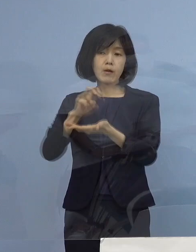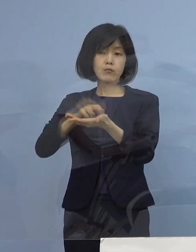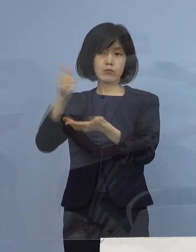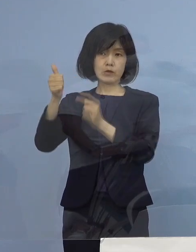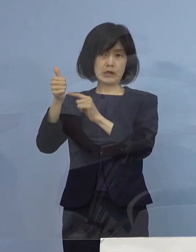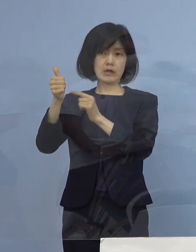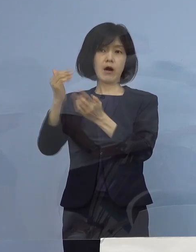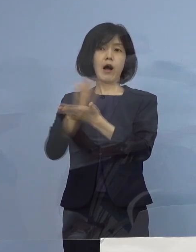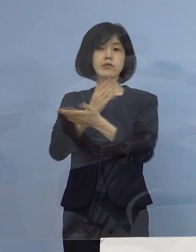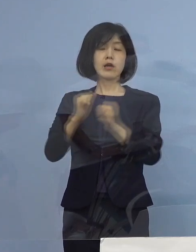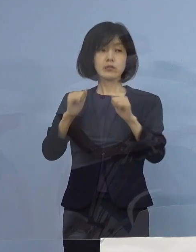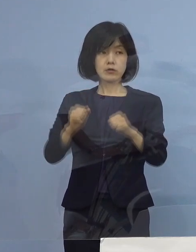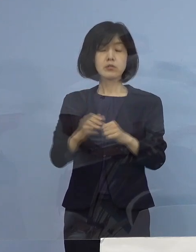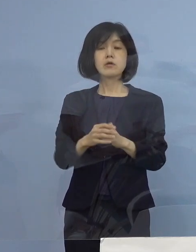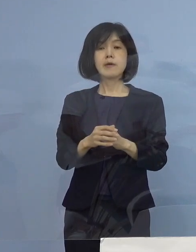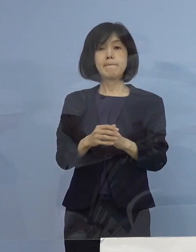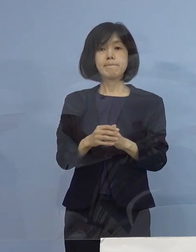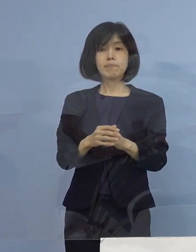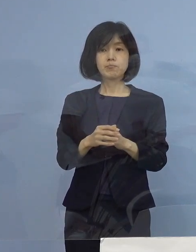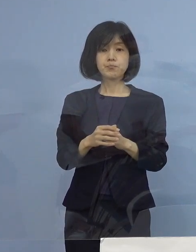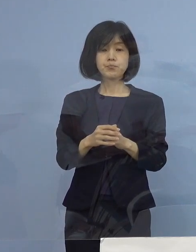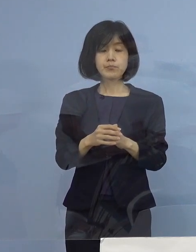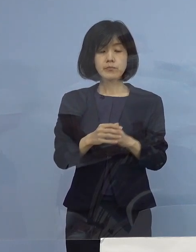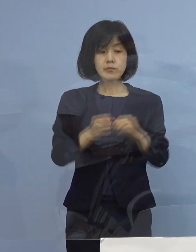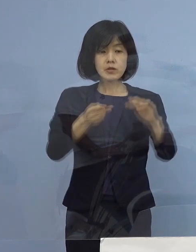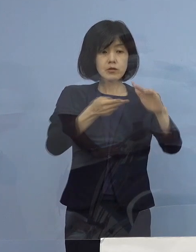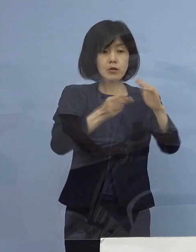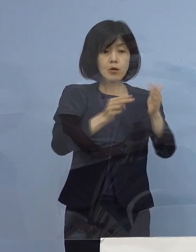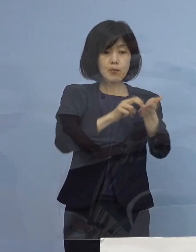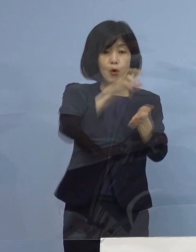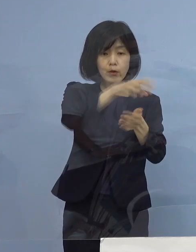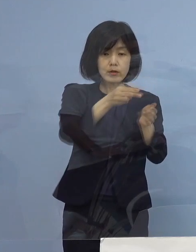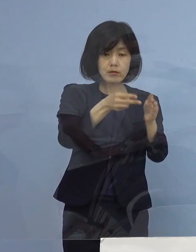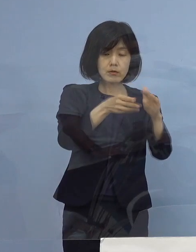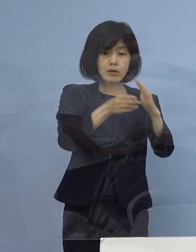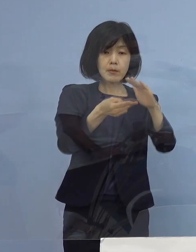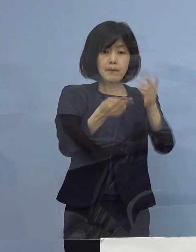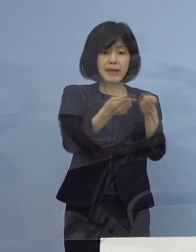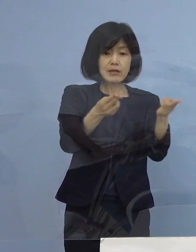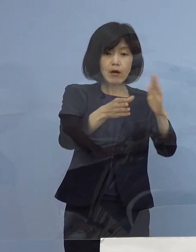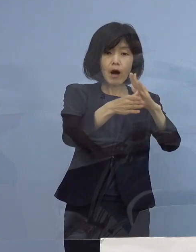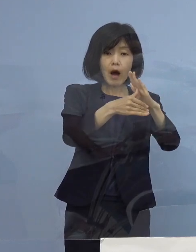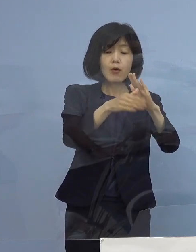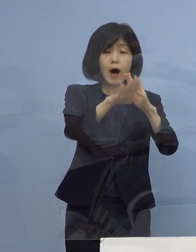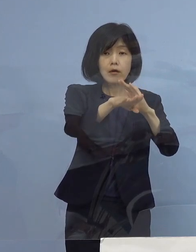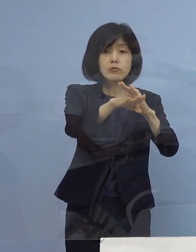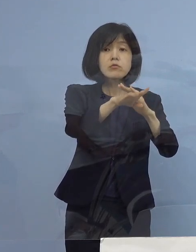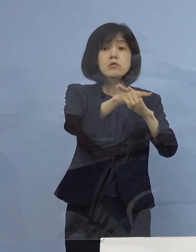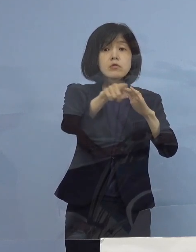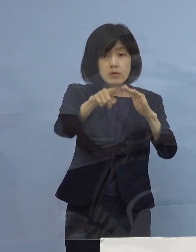つまり余裕が病床にある場合であれば 無症状の人も もちろん